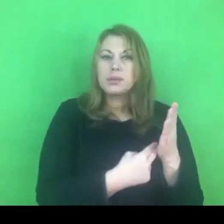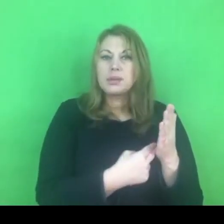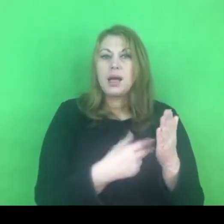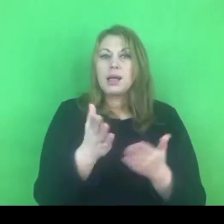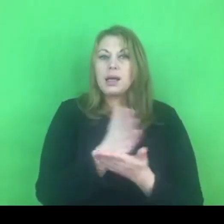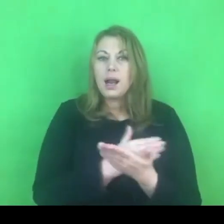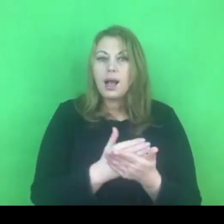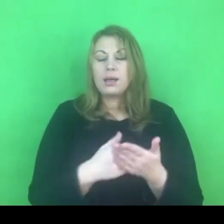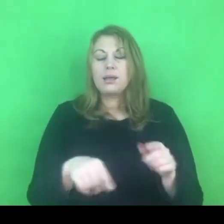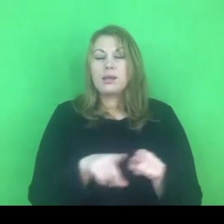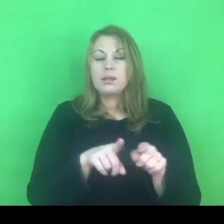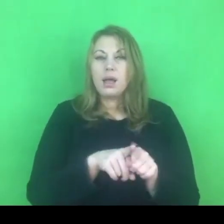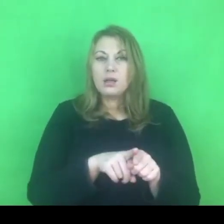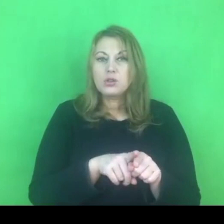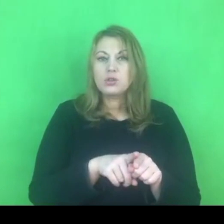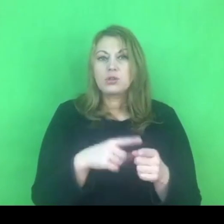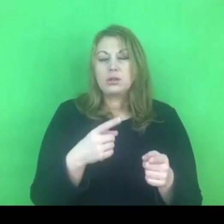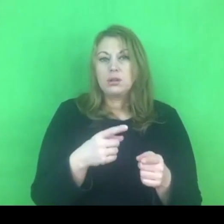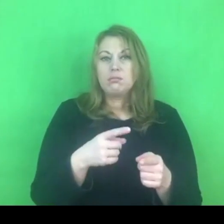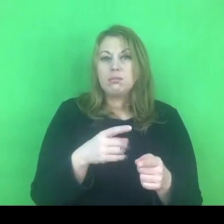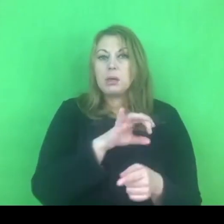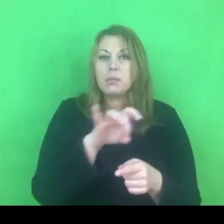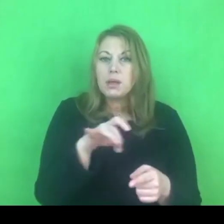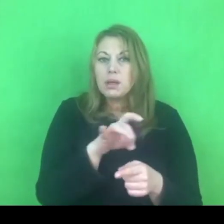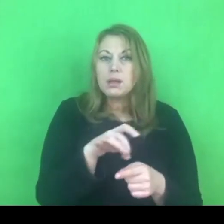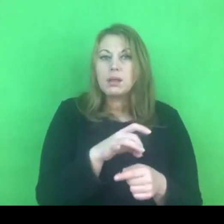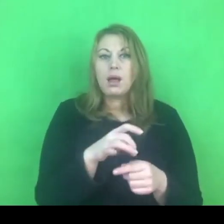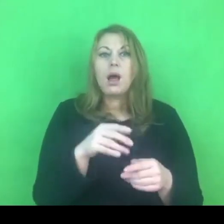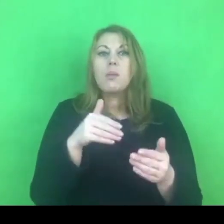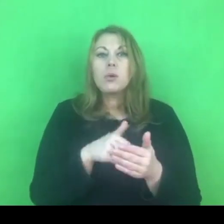oparte były o diagnozę środowiska lokalnego, o diagnozę potrzeb